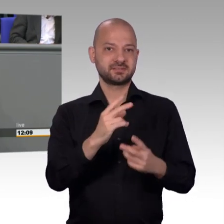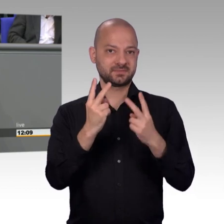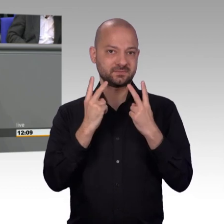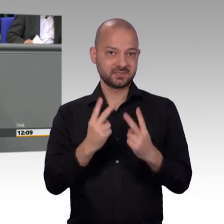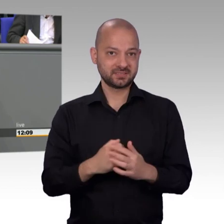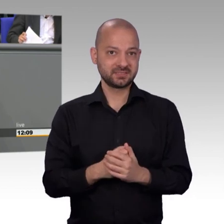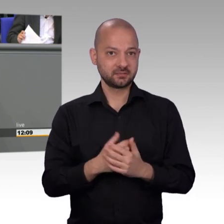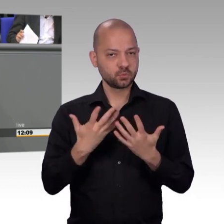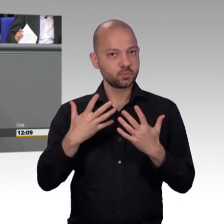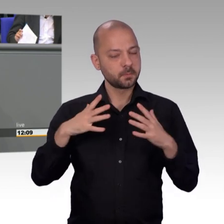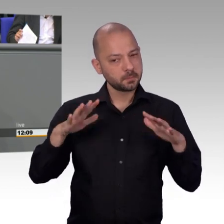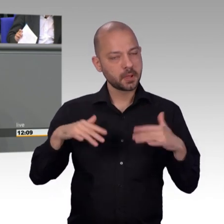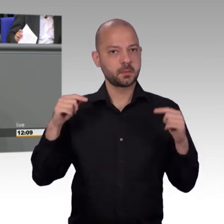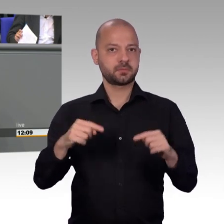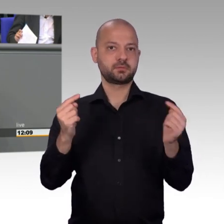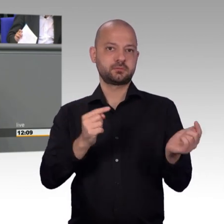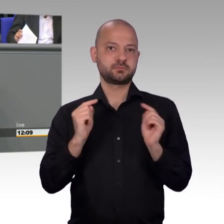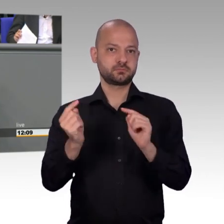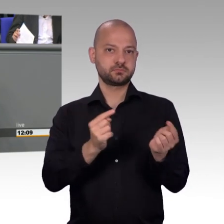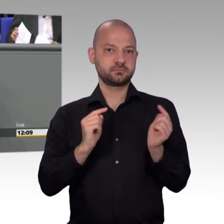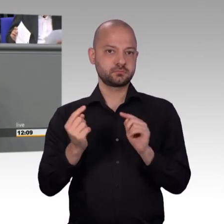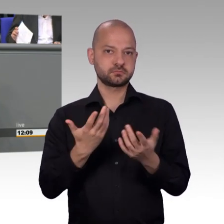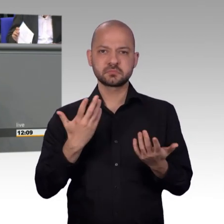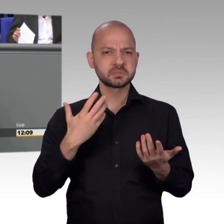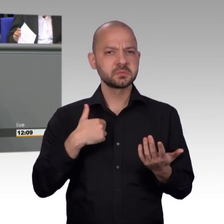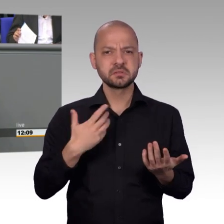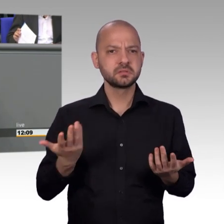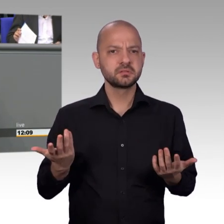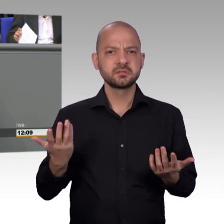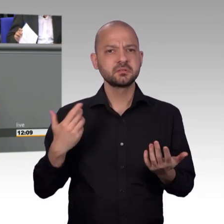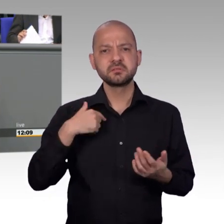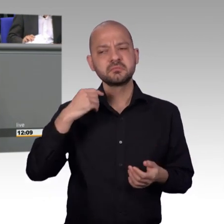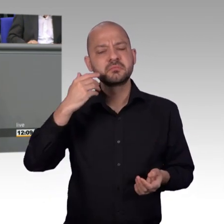auch hier im Plenum natürlich gespielt. Also es nicht nicht so, dass wir irgendwo etwas geheimes im Petitionsausschuss machen,